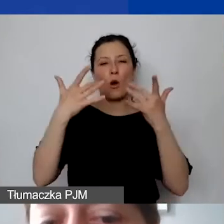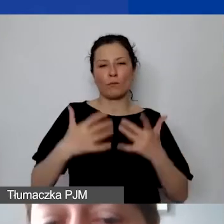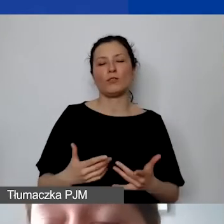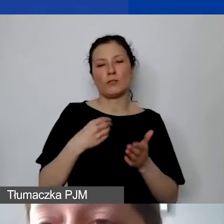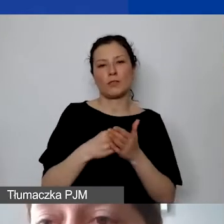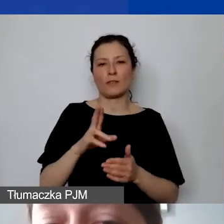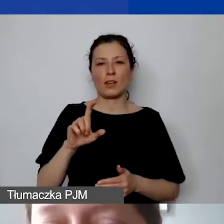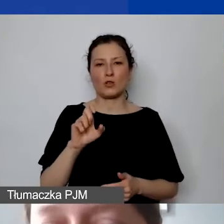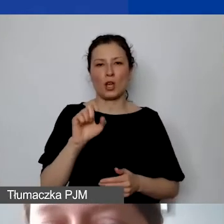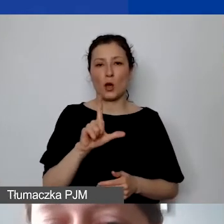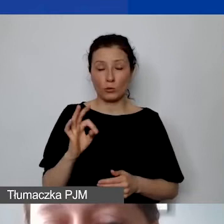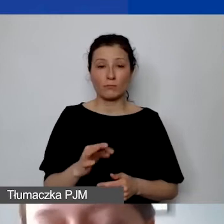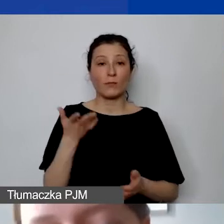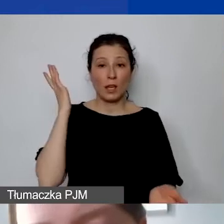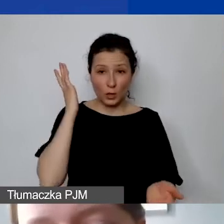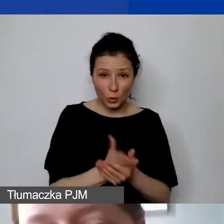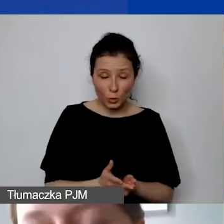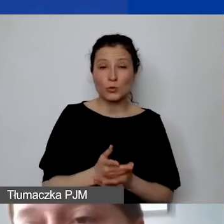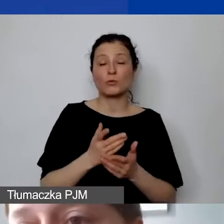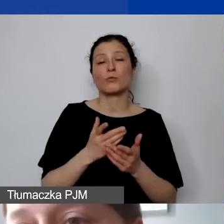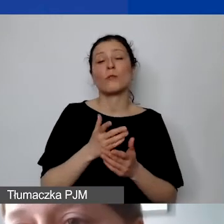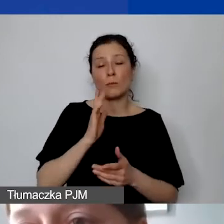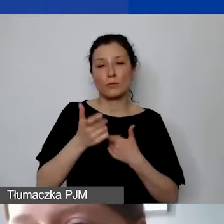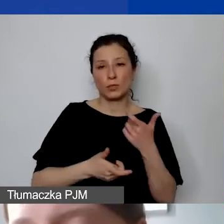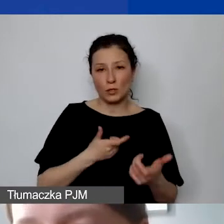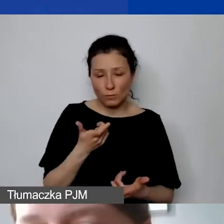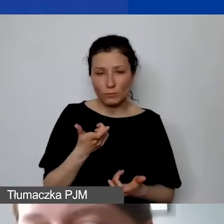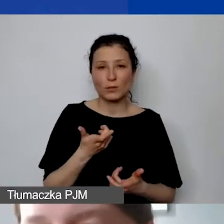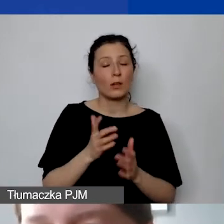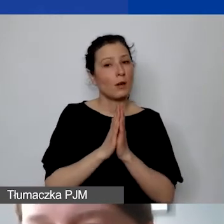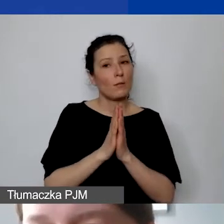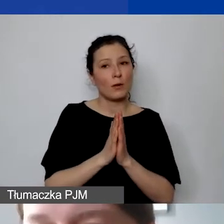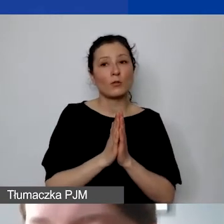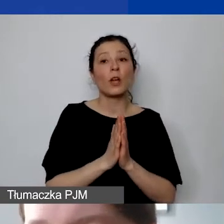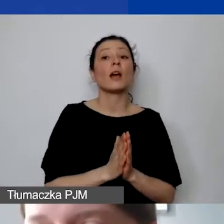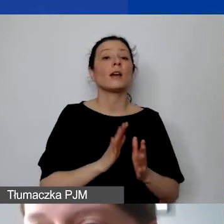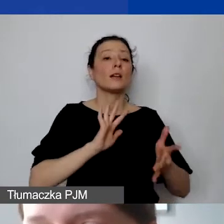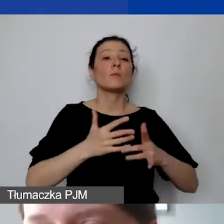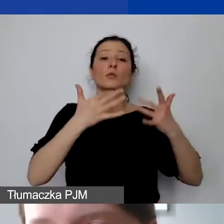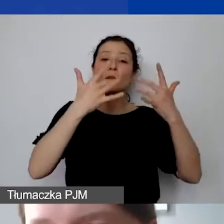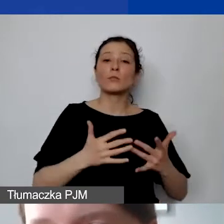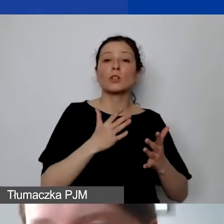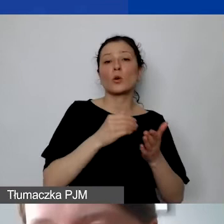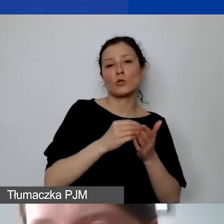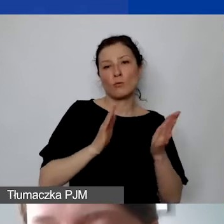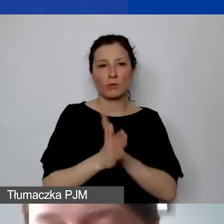Jak państwo do tego dojdą, to proszę pamiętać, że nie można zmienić sposobu kalkulacji kosztów pośrednich w trakcie realizacji projektu.